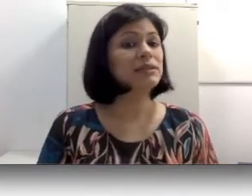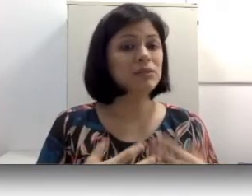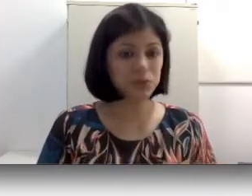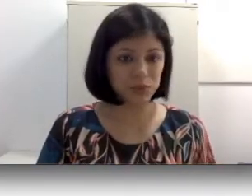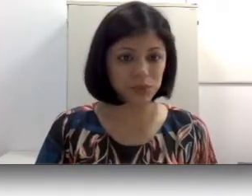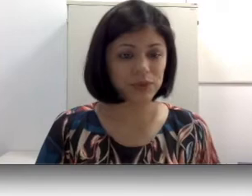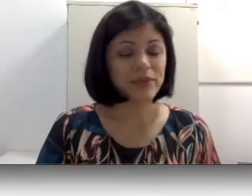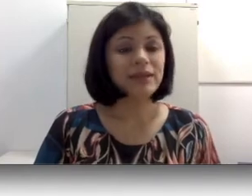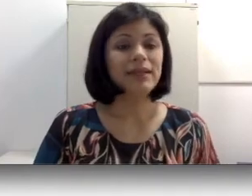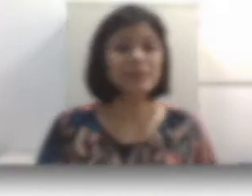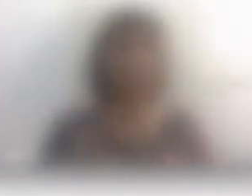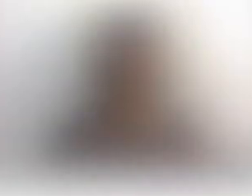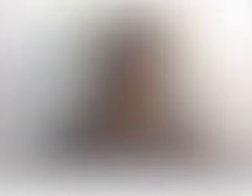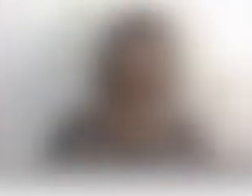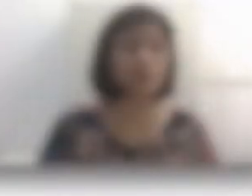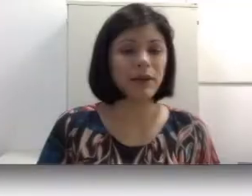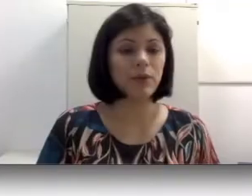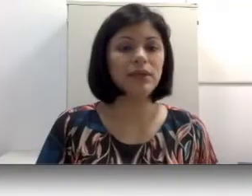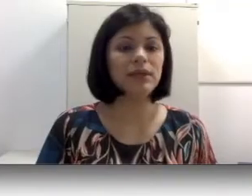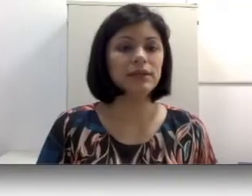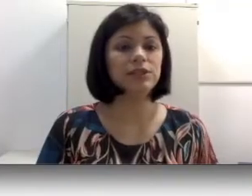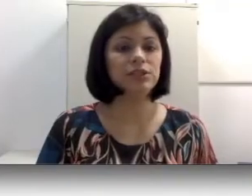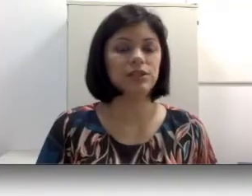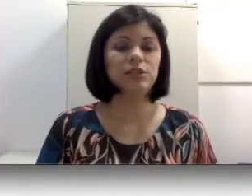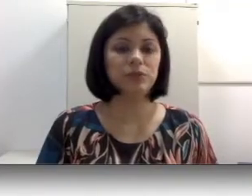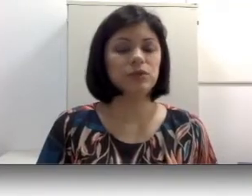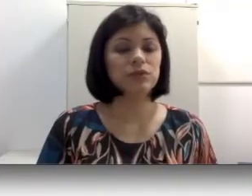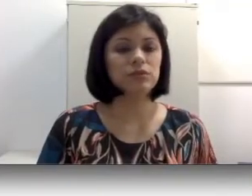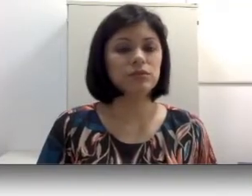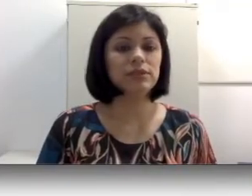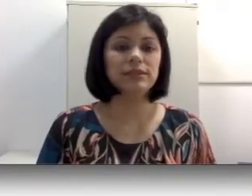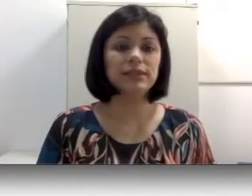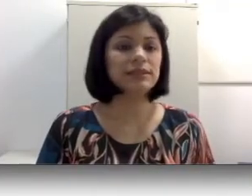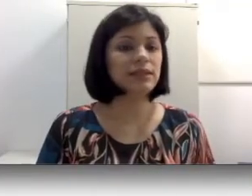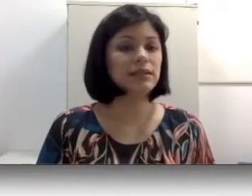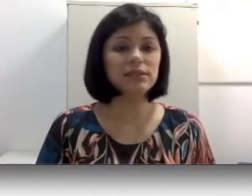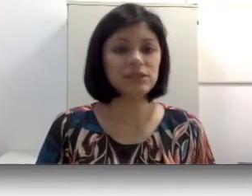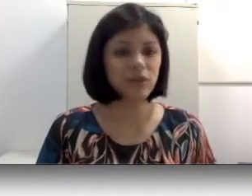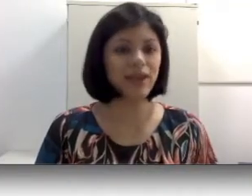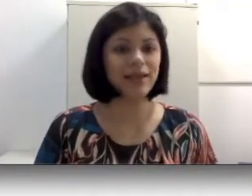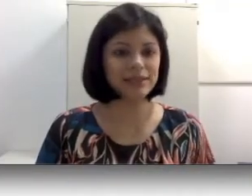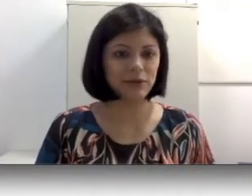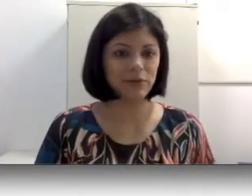são surdos. Desse modo, essa maioria de pessoas surdas nascem em lares que desconhecem a língua